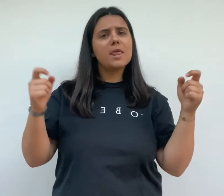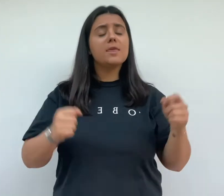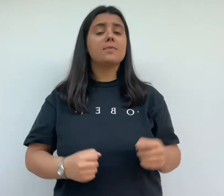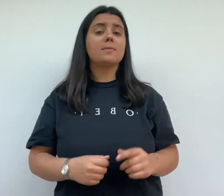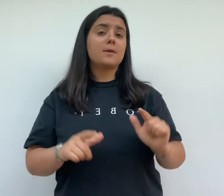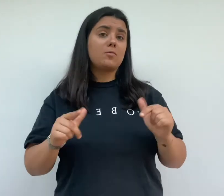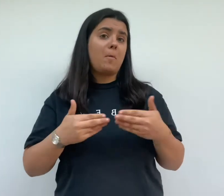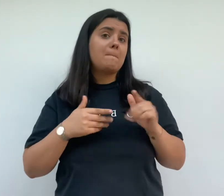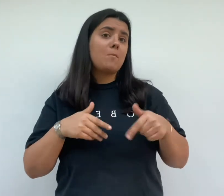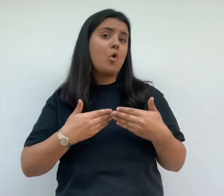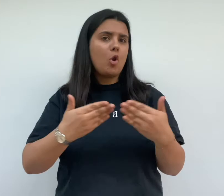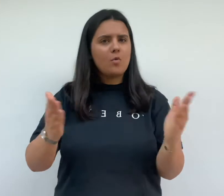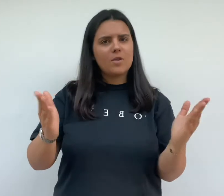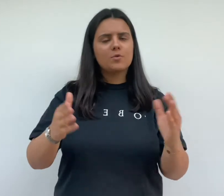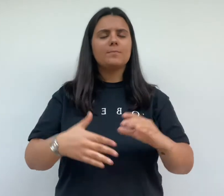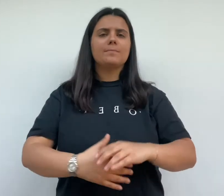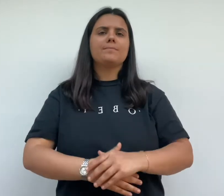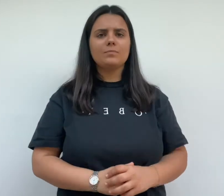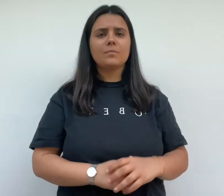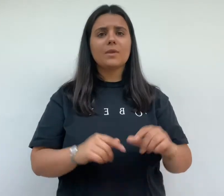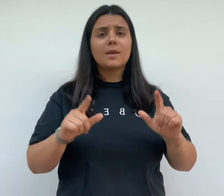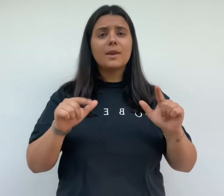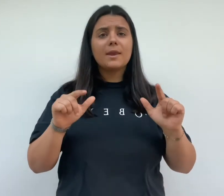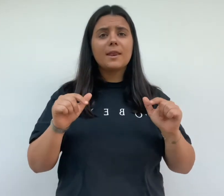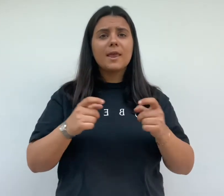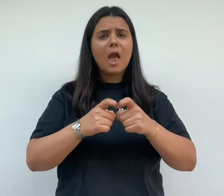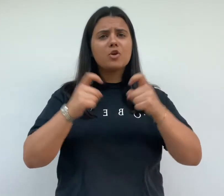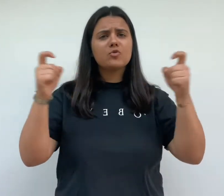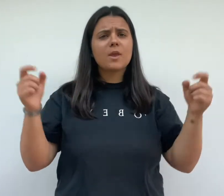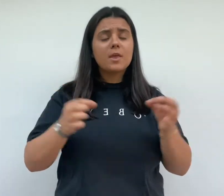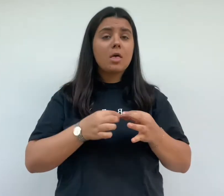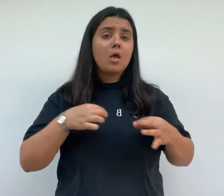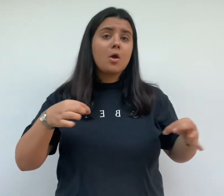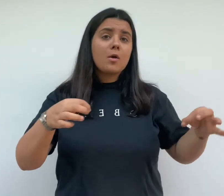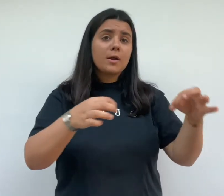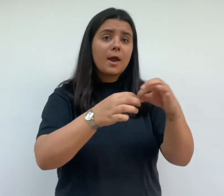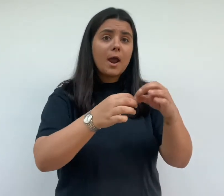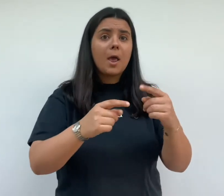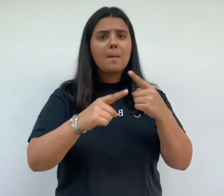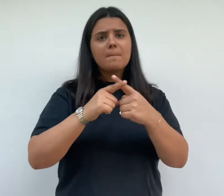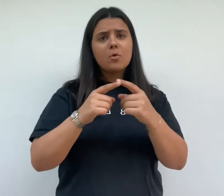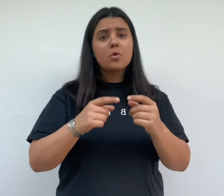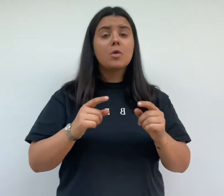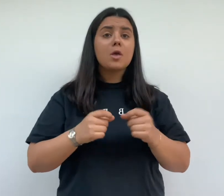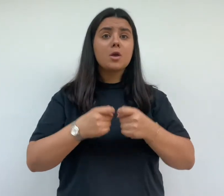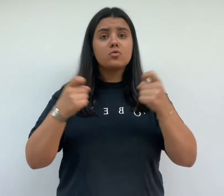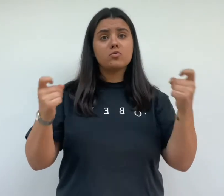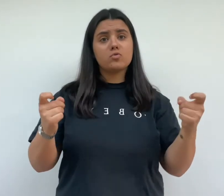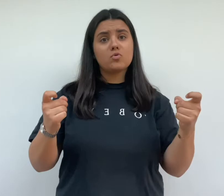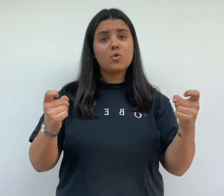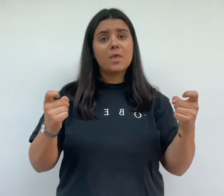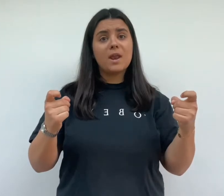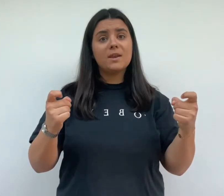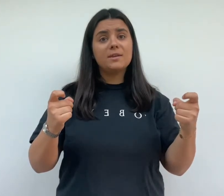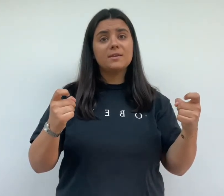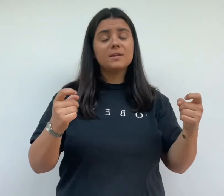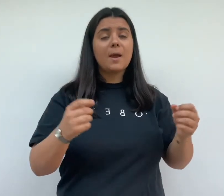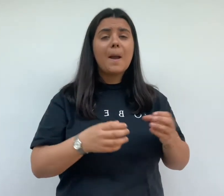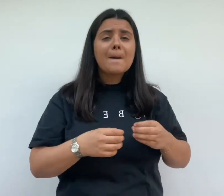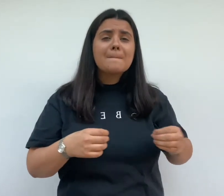sont présents à l'inauguration la presse locale et nationale relais l'événement